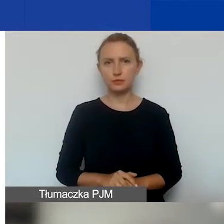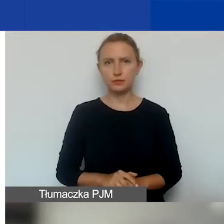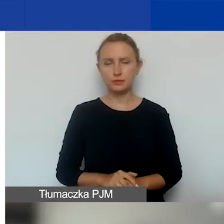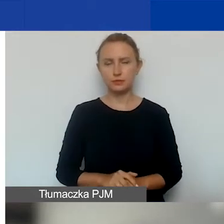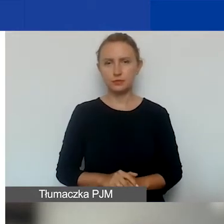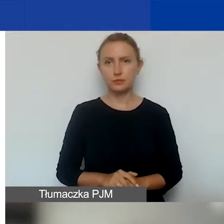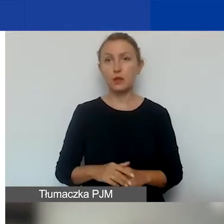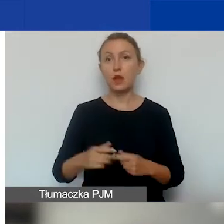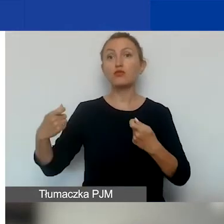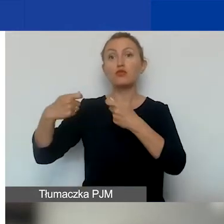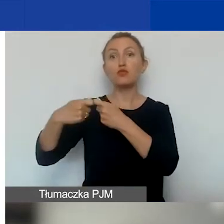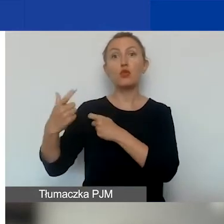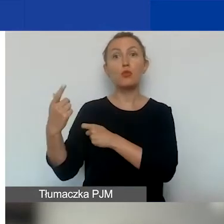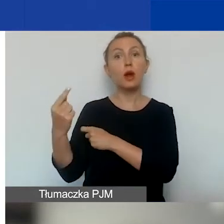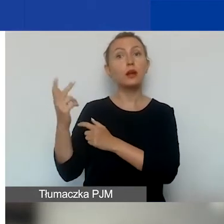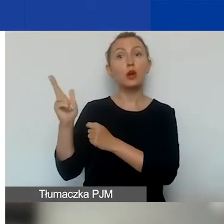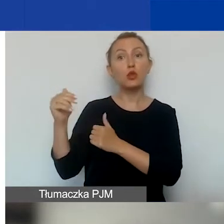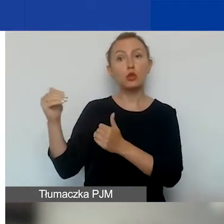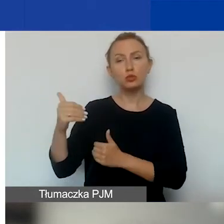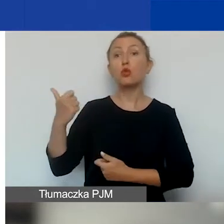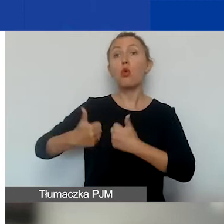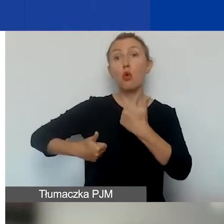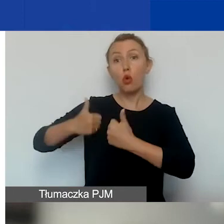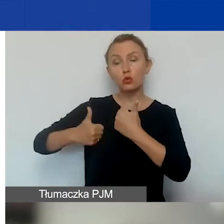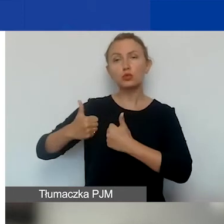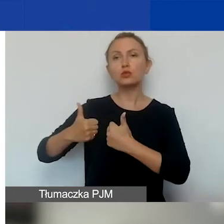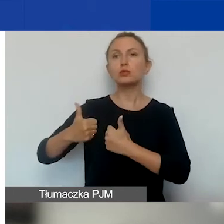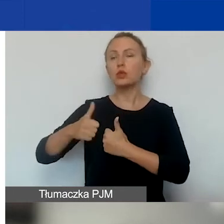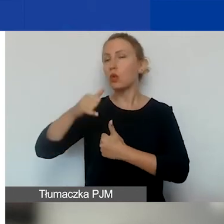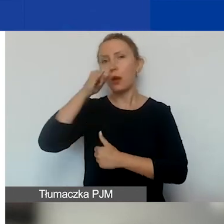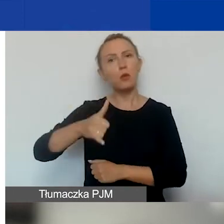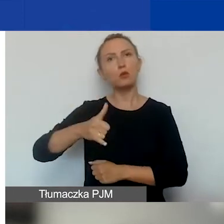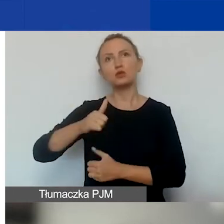Kto może być partnerem? Ponieważ w tym konkursie tak jak nie można złożyć wniosku